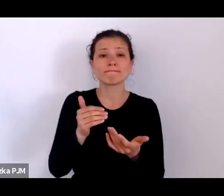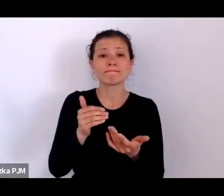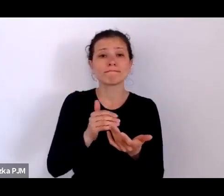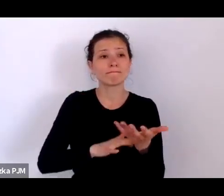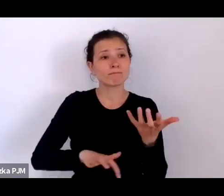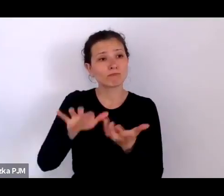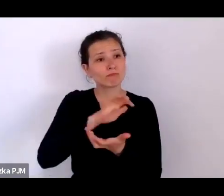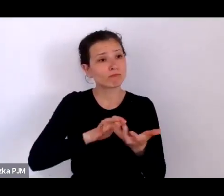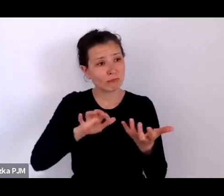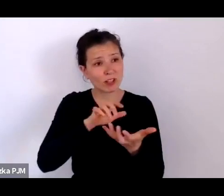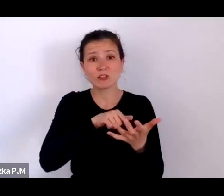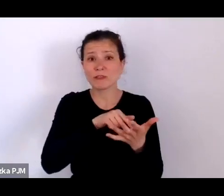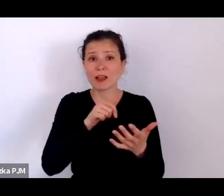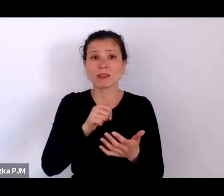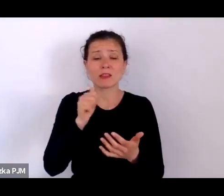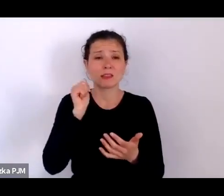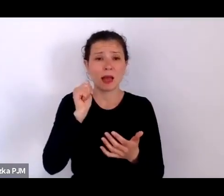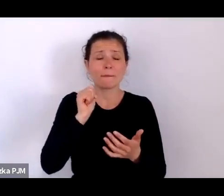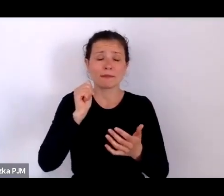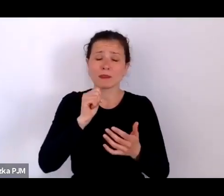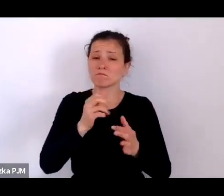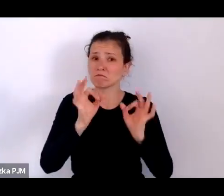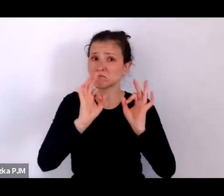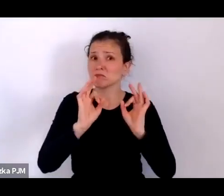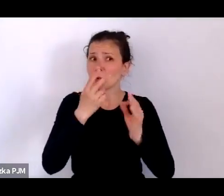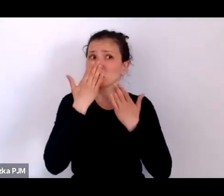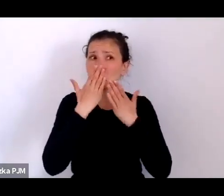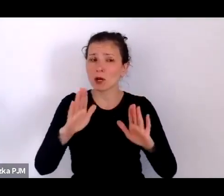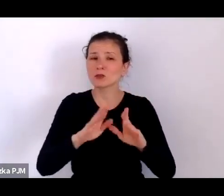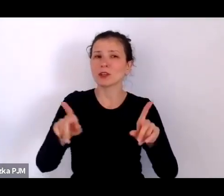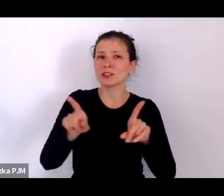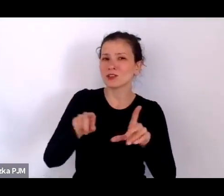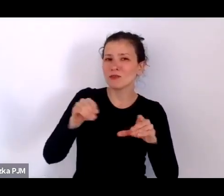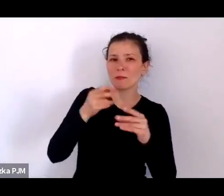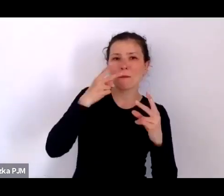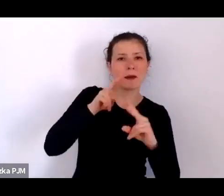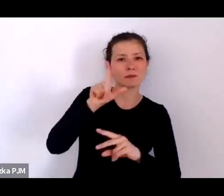i to przybliża również z perspektywy ludzi, którzy byli niepiśmienni